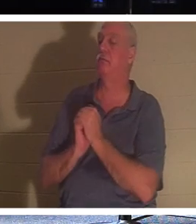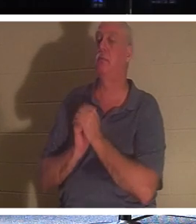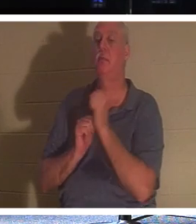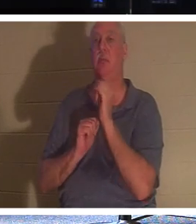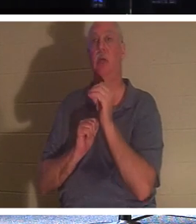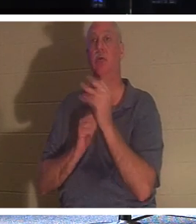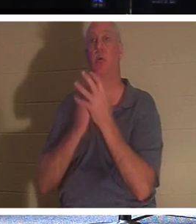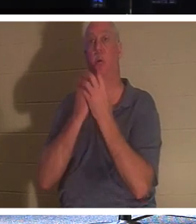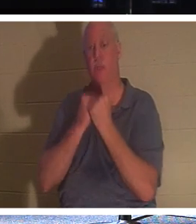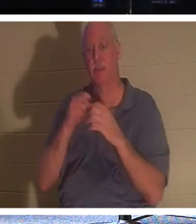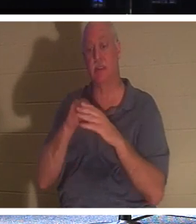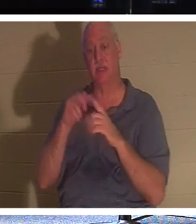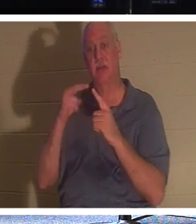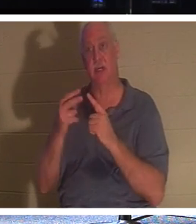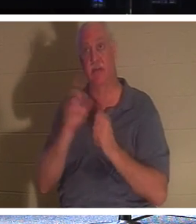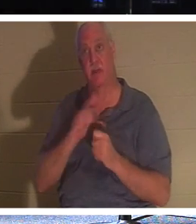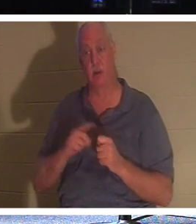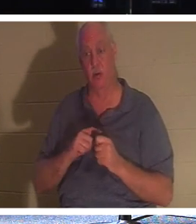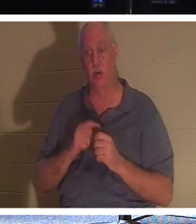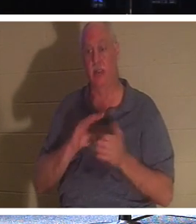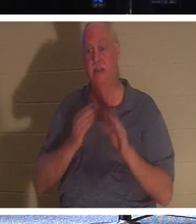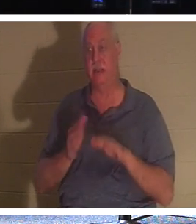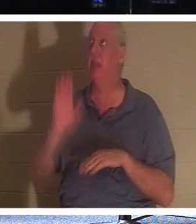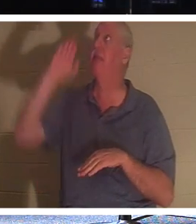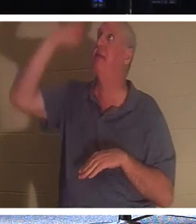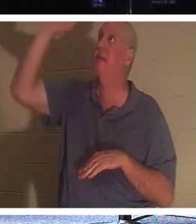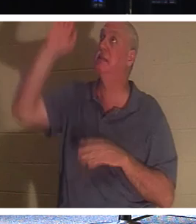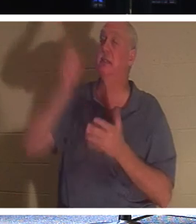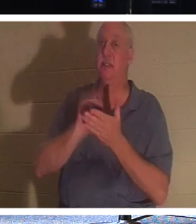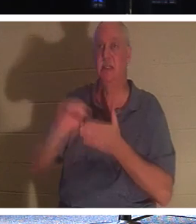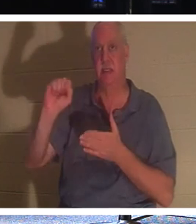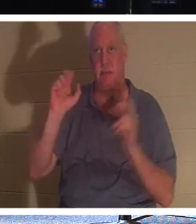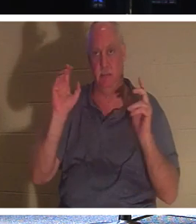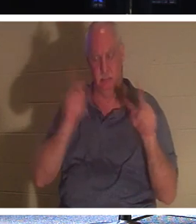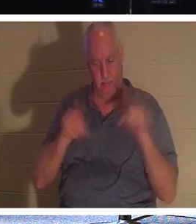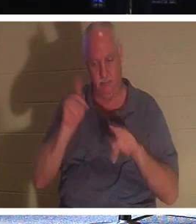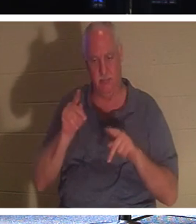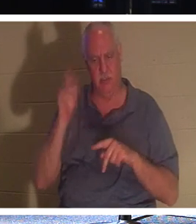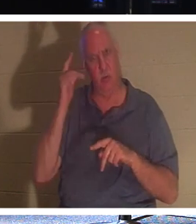如此宝贵 。 上帝到底为什么会因为